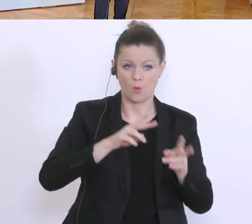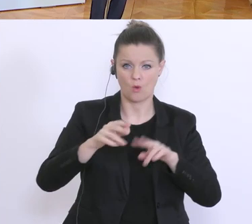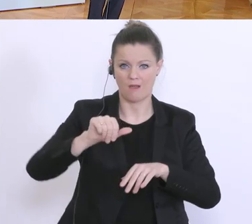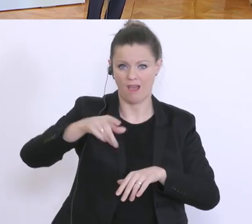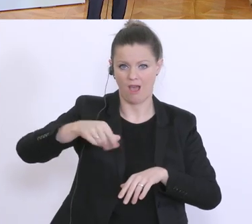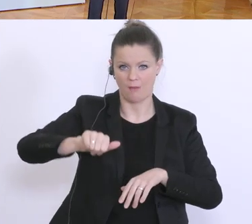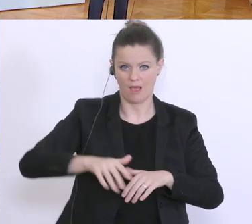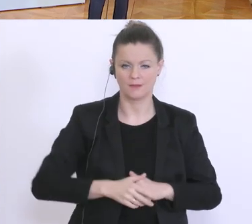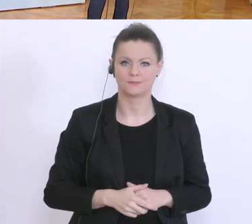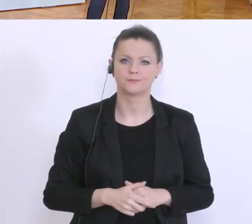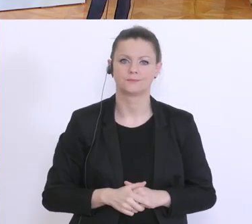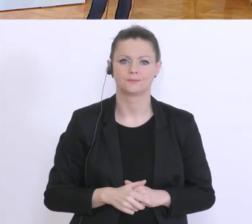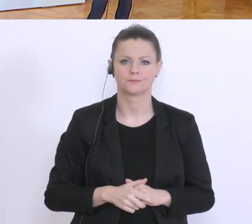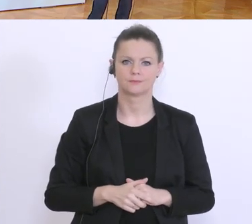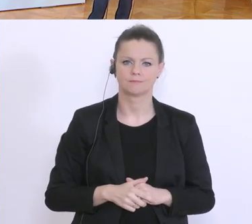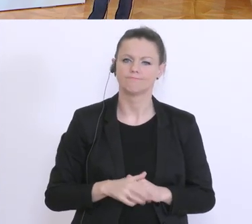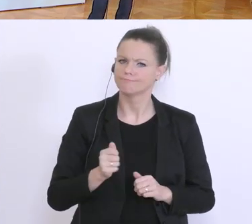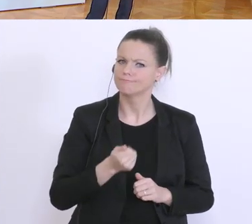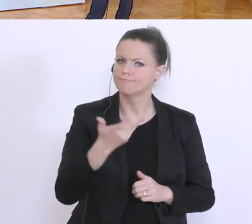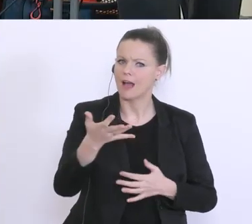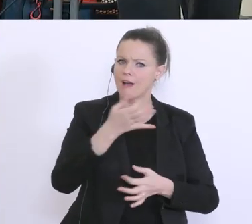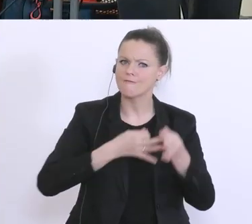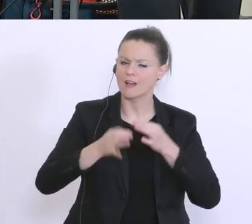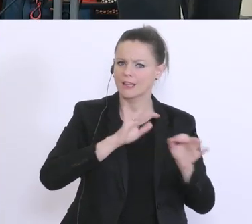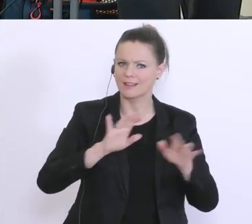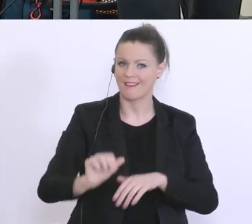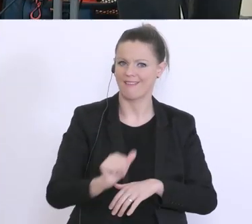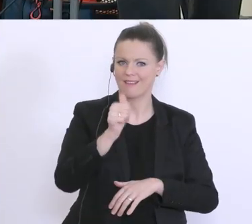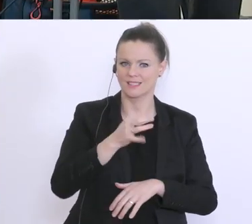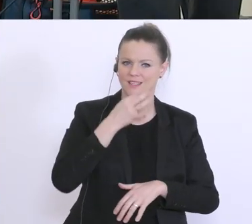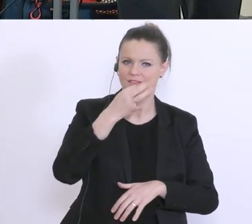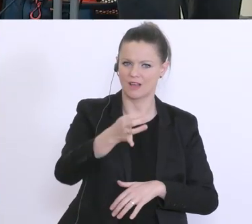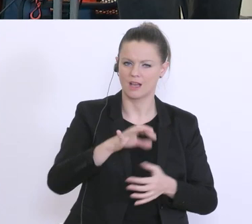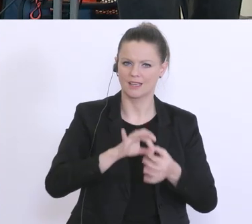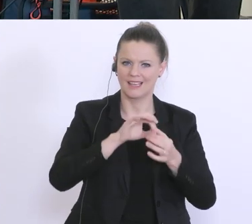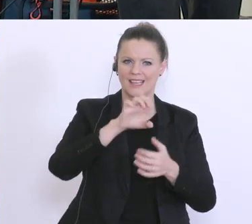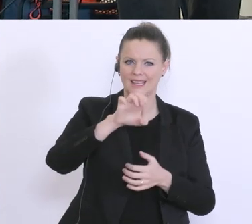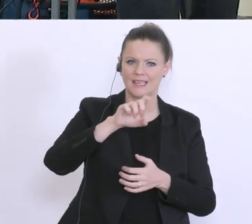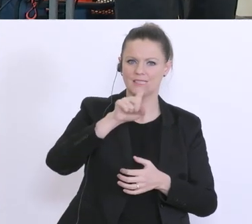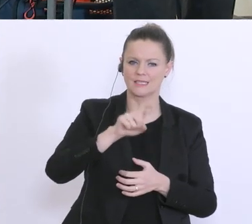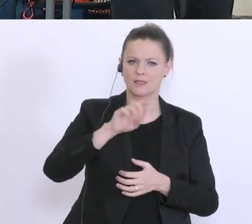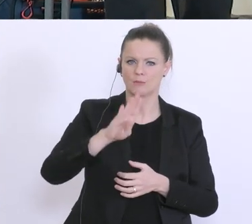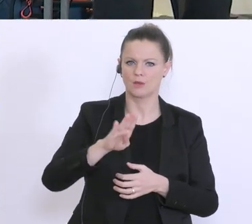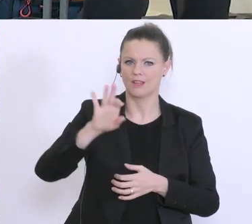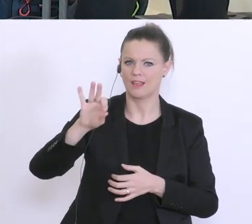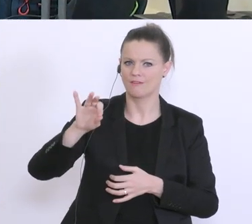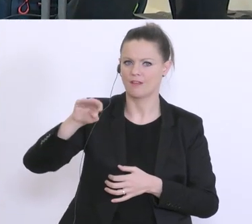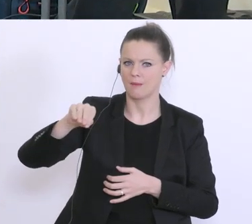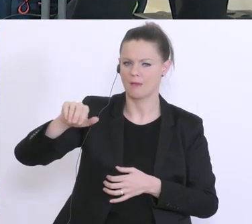Danke, ich habe mehrere Fragen. 1. Frage: EZB und FMA haben gestern den Banken empfohlen auf